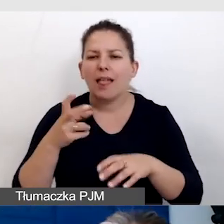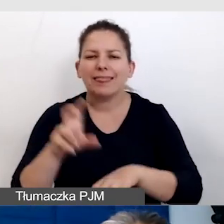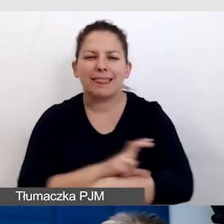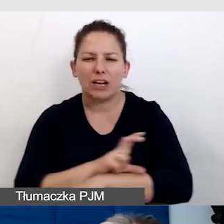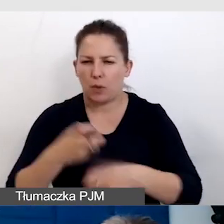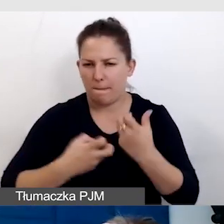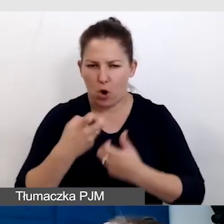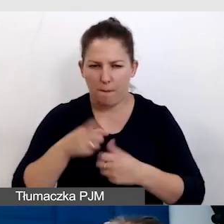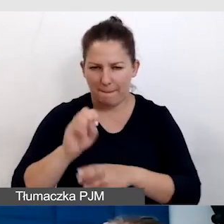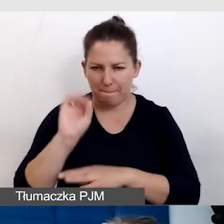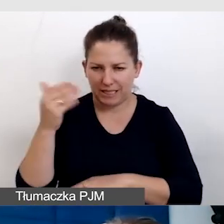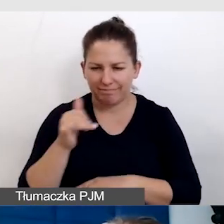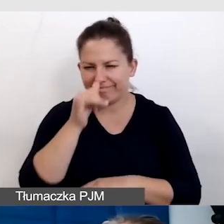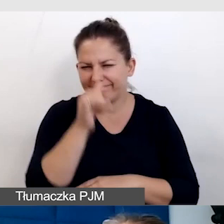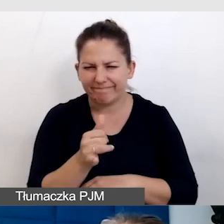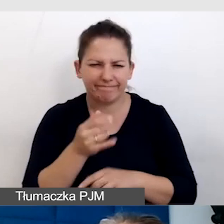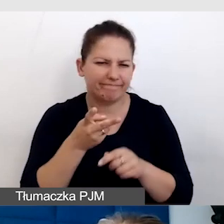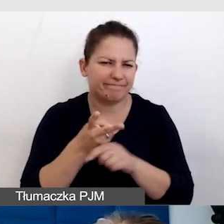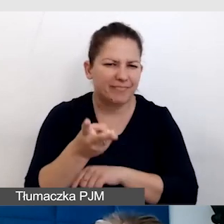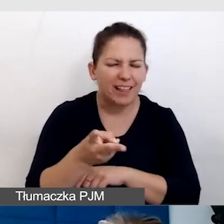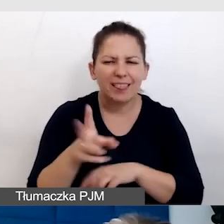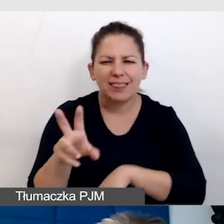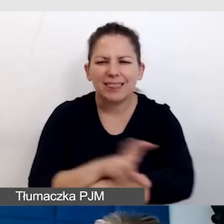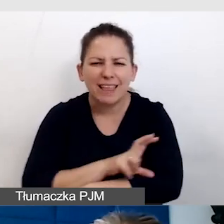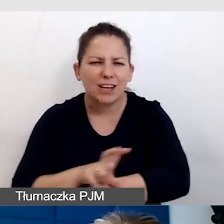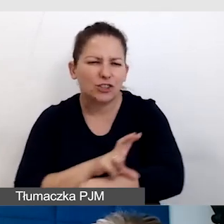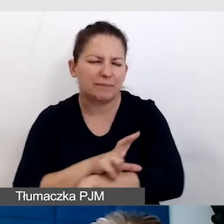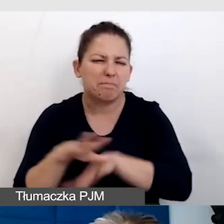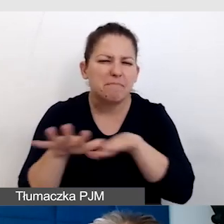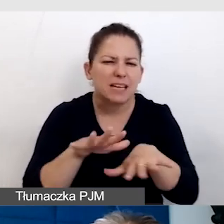Nie potrafiłam wejść do technicznych miejsc prezentacji,